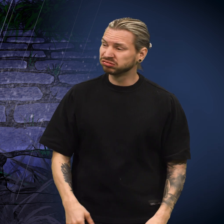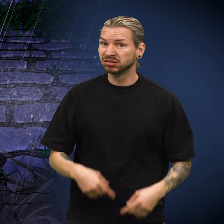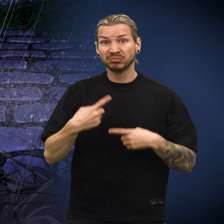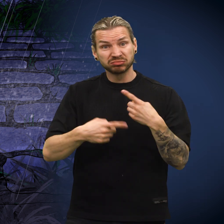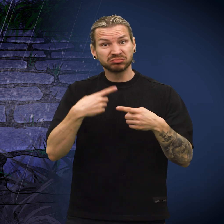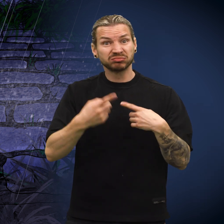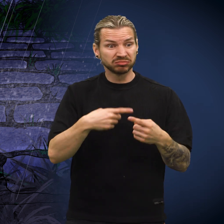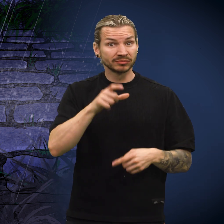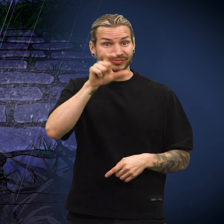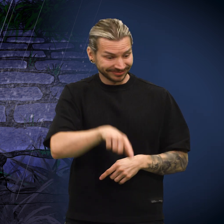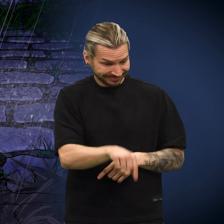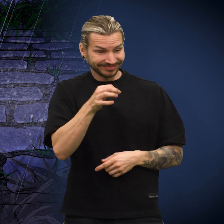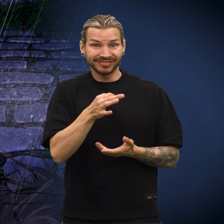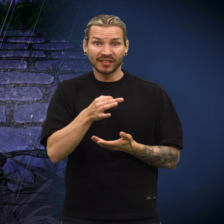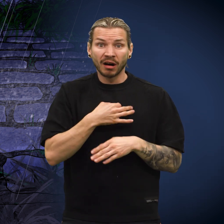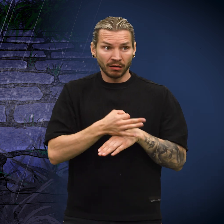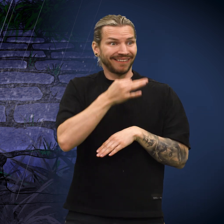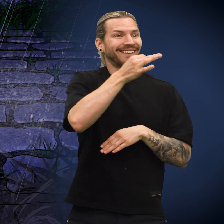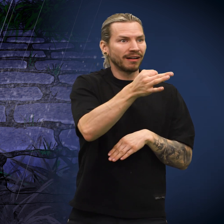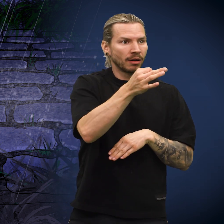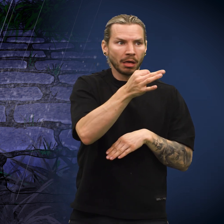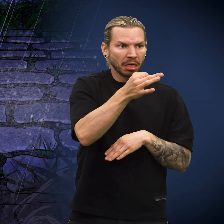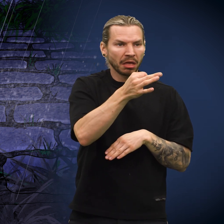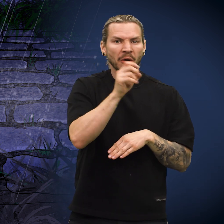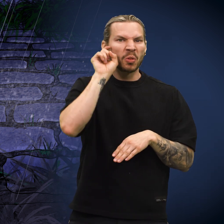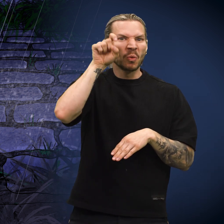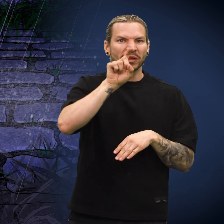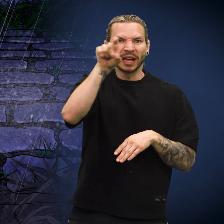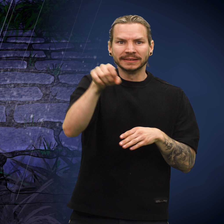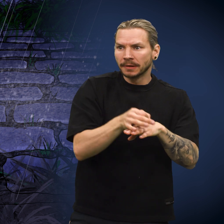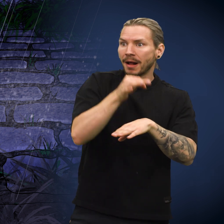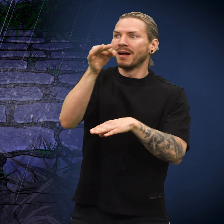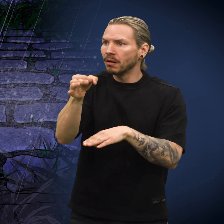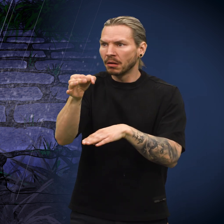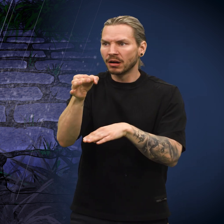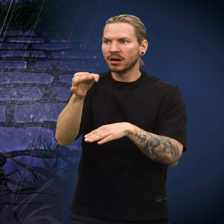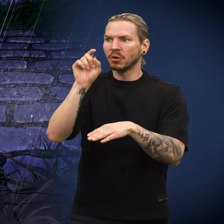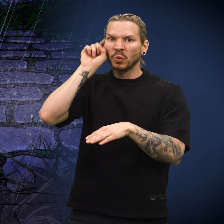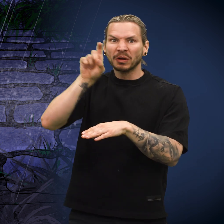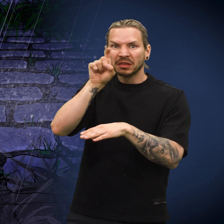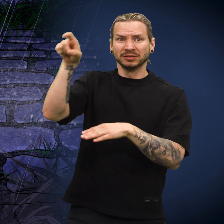Tiden gikk og hver gang folk plukket opp skillingen, gjentok det seg. Den ble avvist som lureri igjen og igjen.